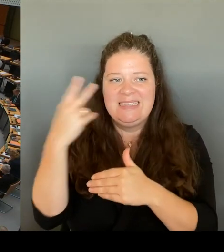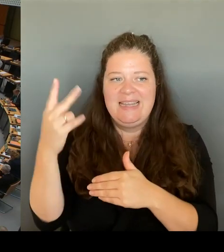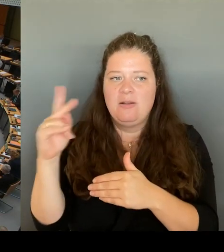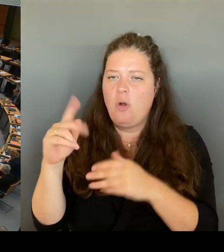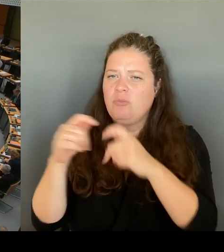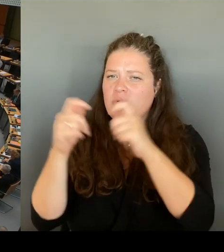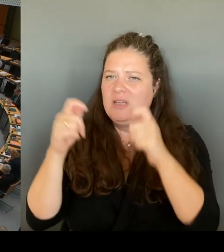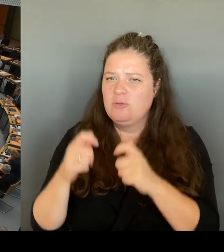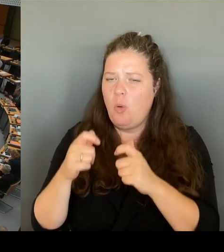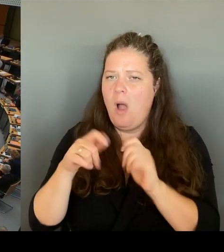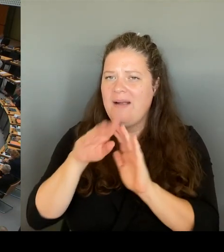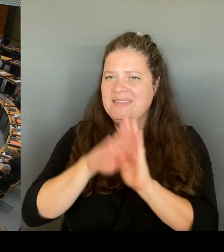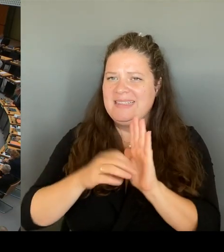(Rednerwechsel) Frau Senatorin Spranger, bitte schön.